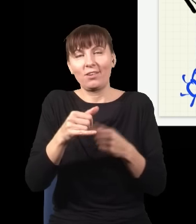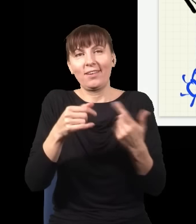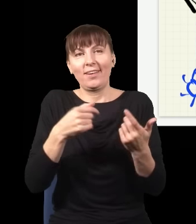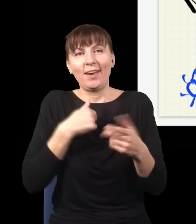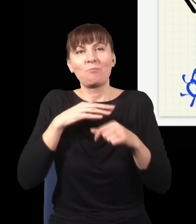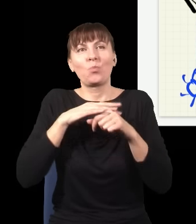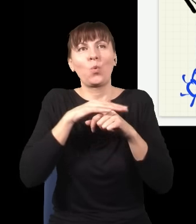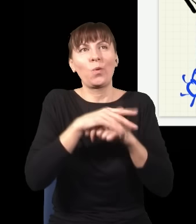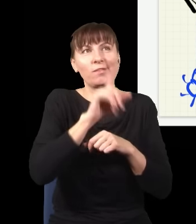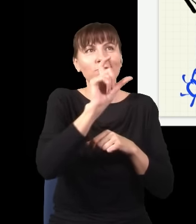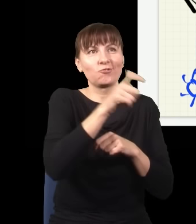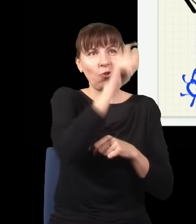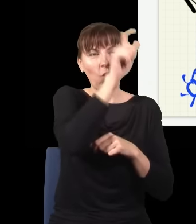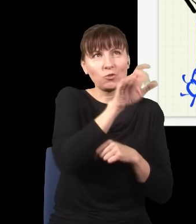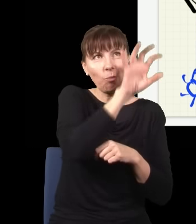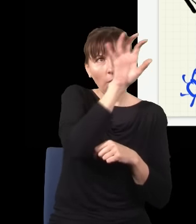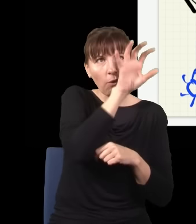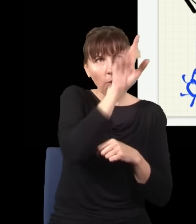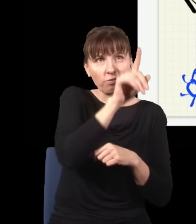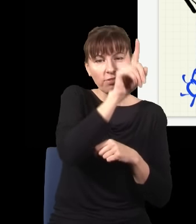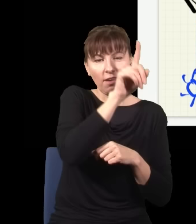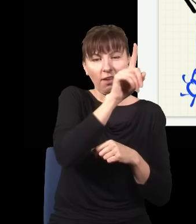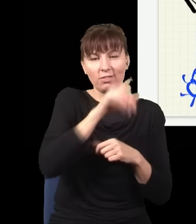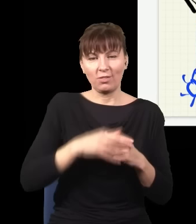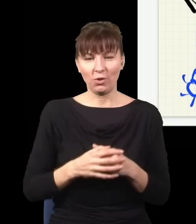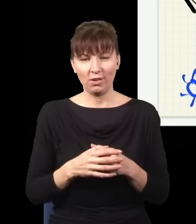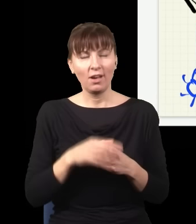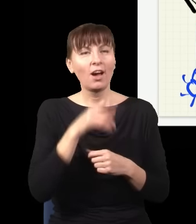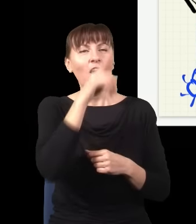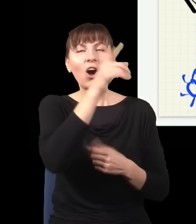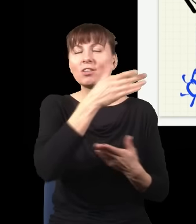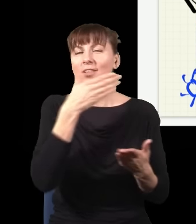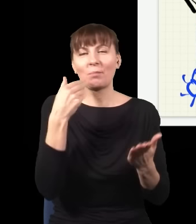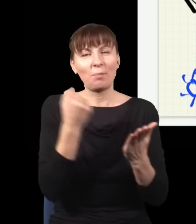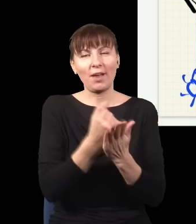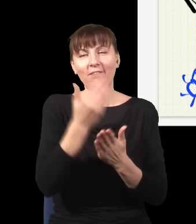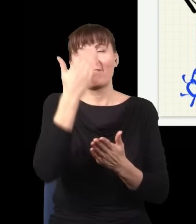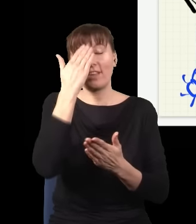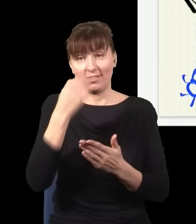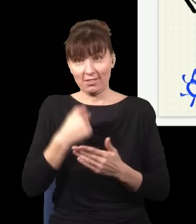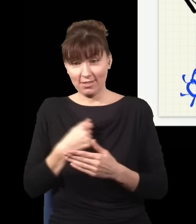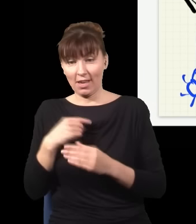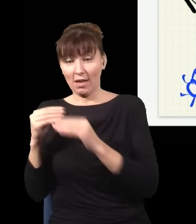Ten gość, który jest na ekranie na górze, nie ma prawa się dowiedzieć, że ja wsunąłem albo nie wsunąłem moją płytkę. Gdyby był w stanie się dowiedzieć,